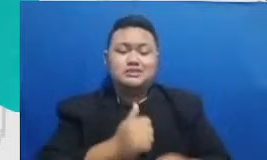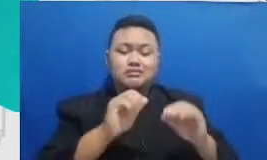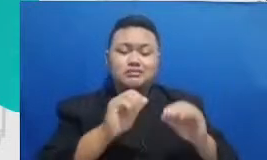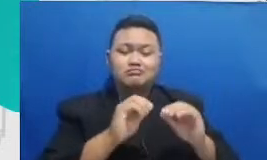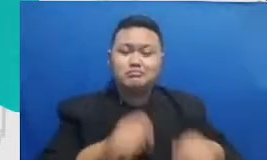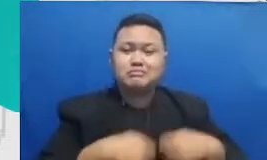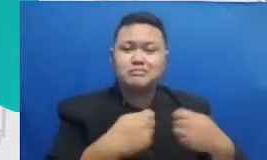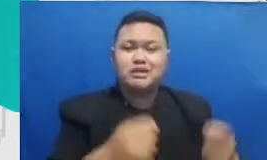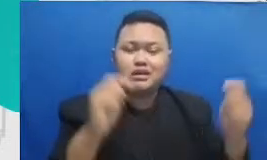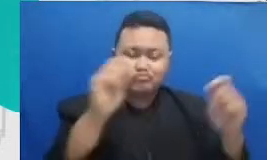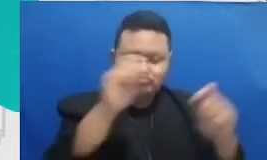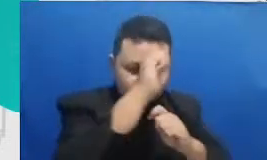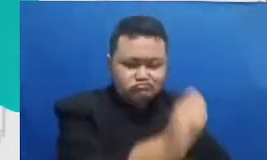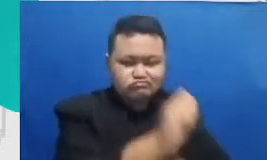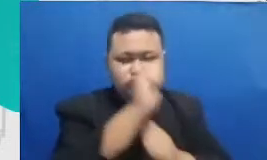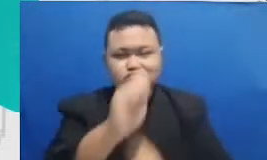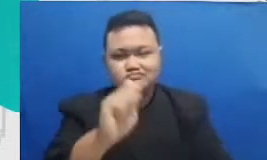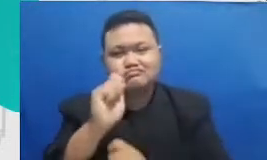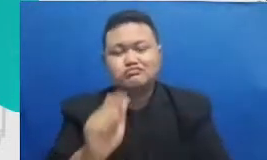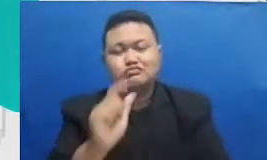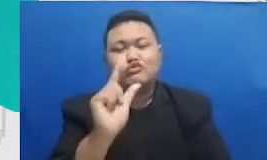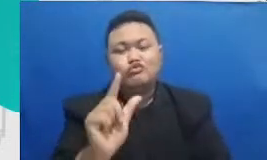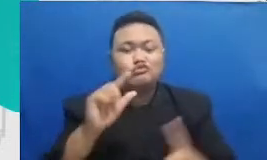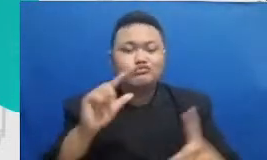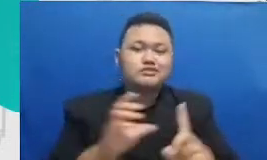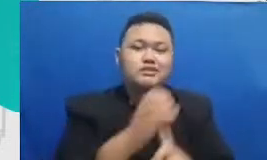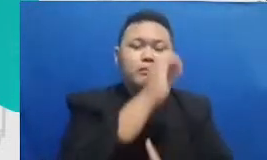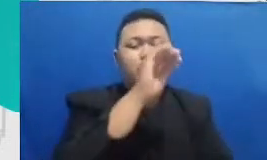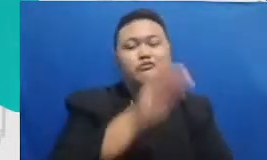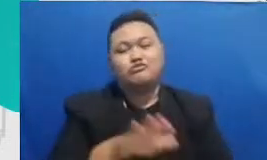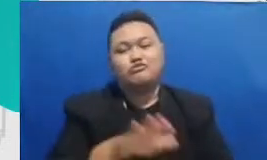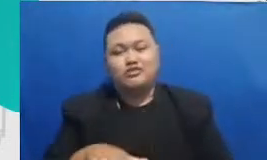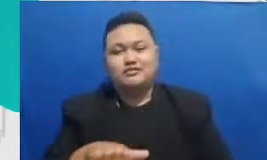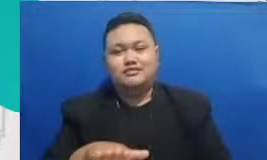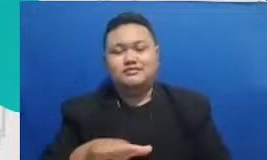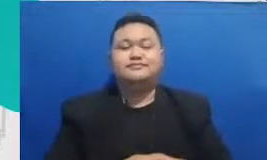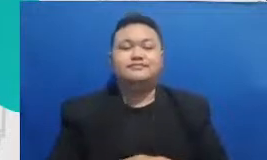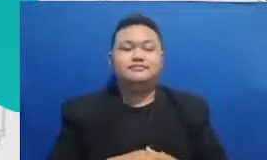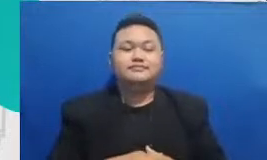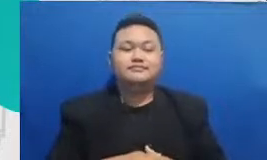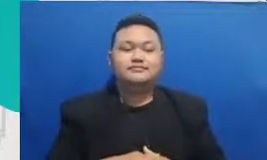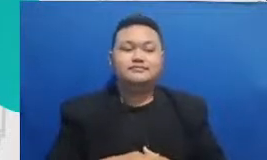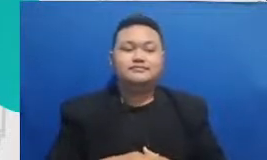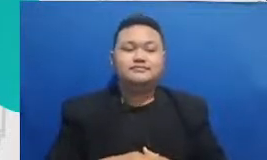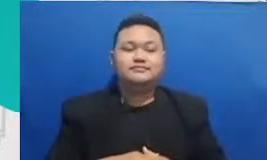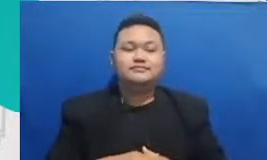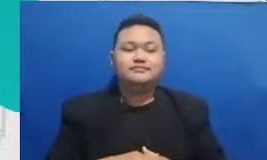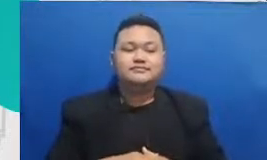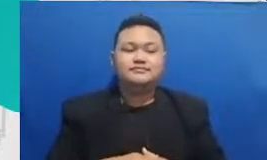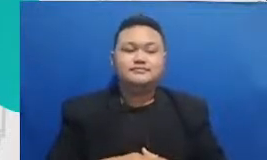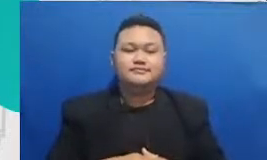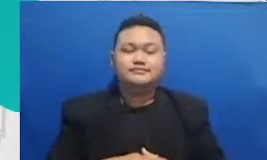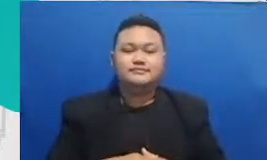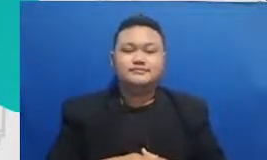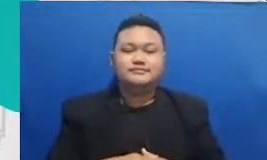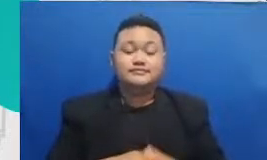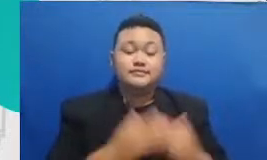murid-murid kita selain aplikasi-aplikasi LMS seperti Google classroom Bapak dan Ibu